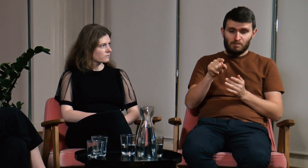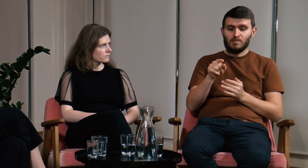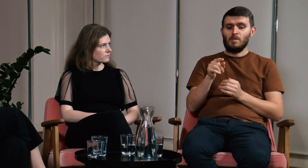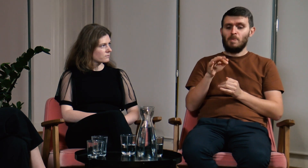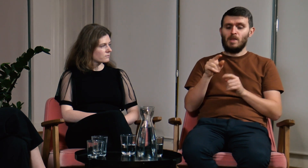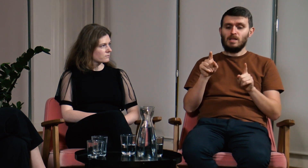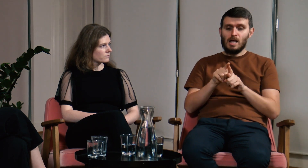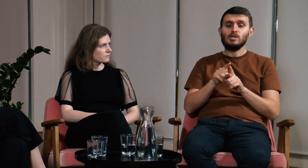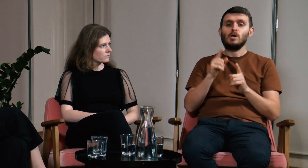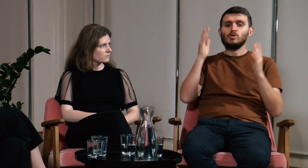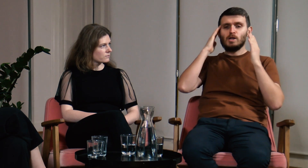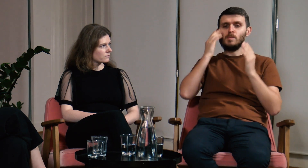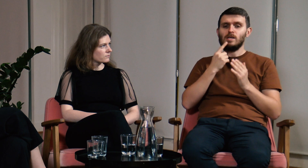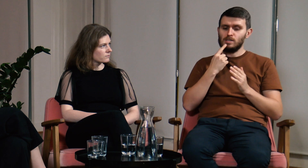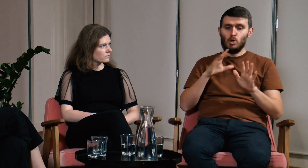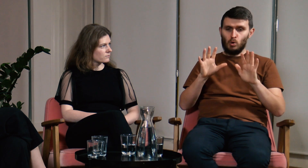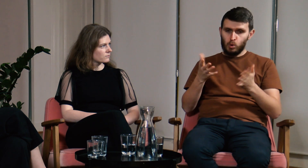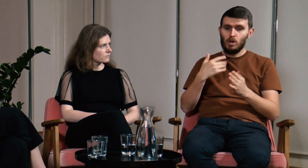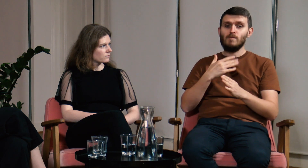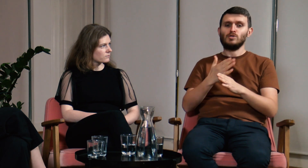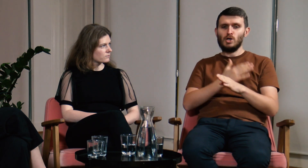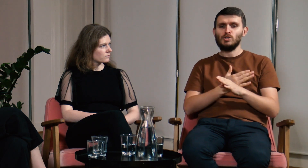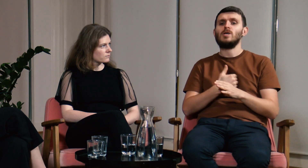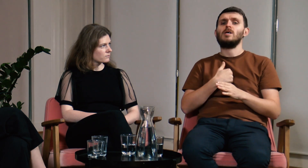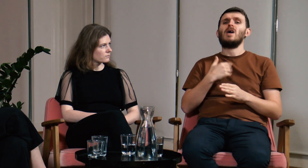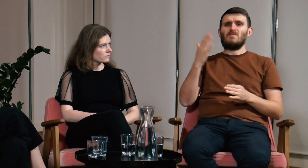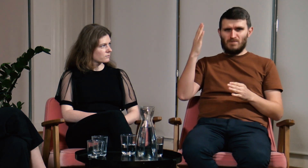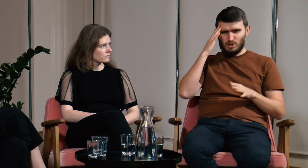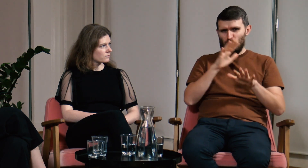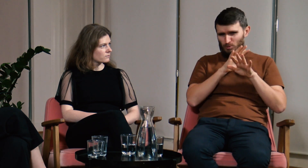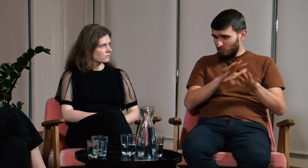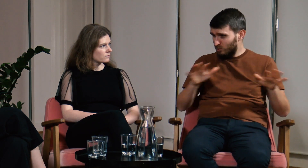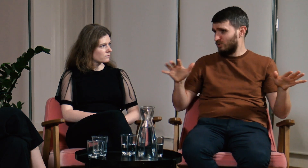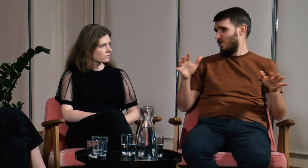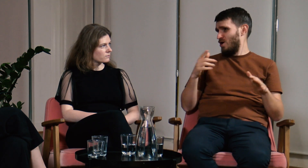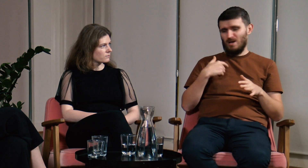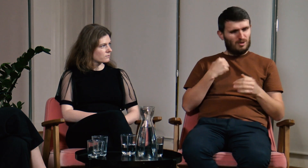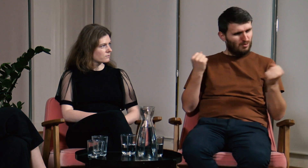Jeżeli chodzi o świadomość językową to przed studiami dużo wiedziałem.